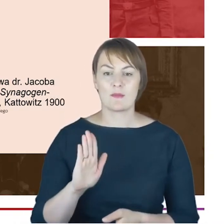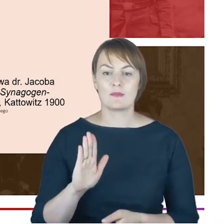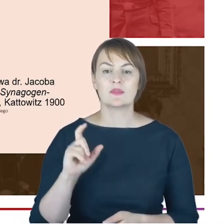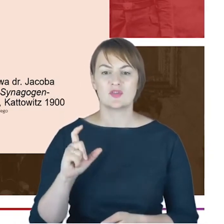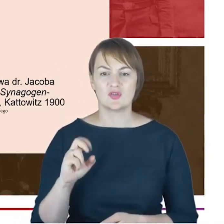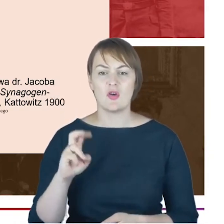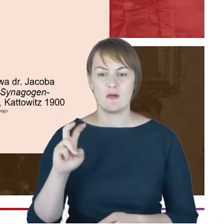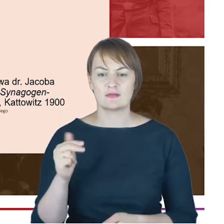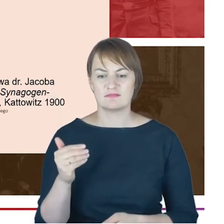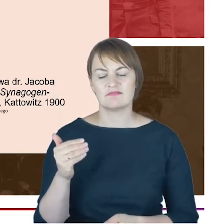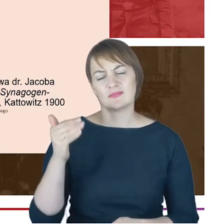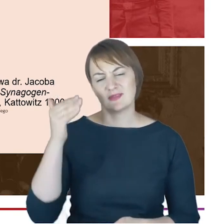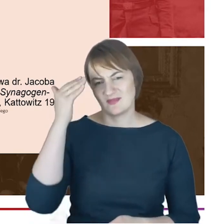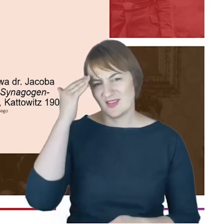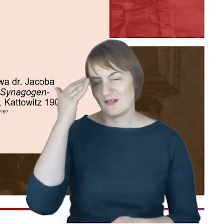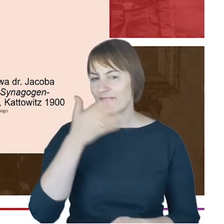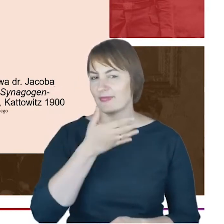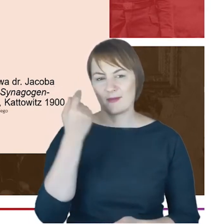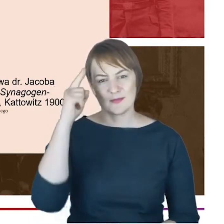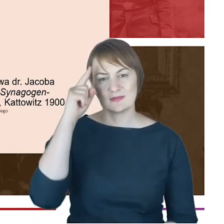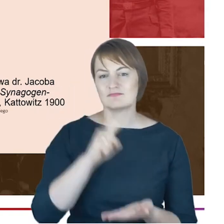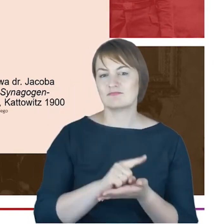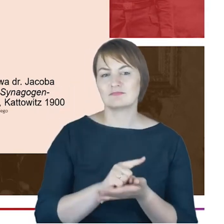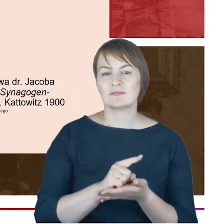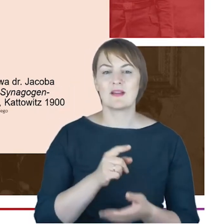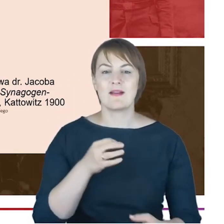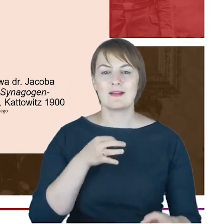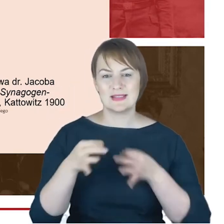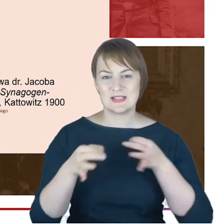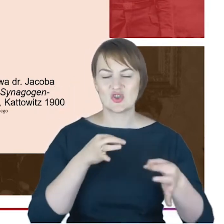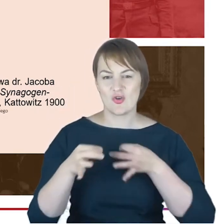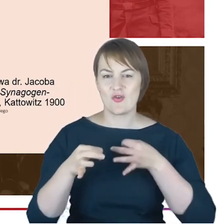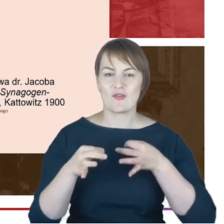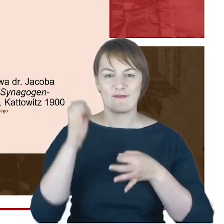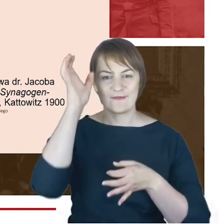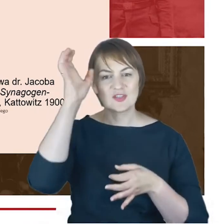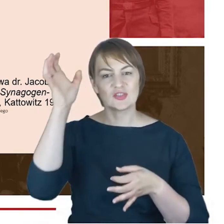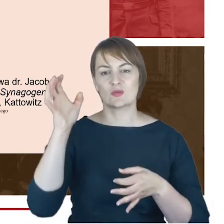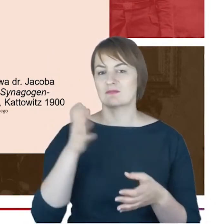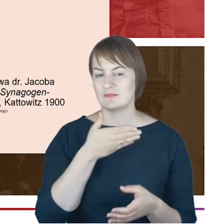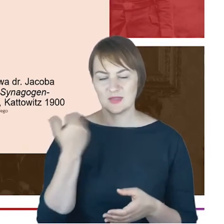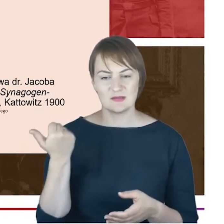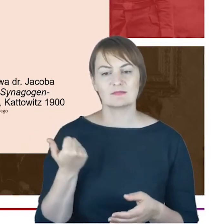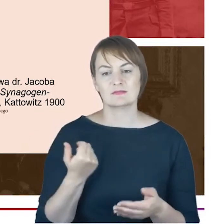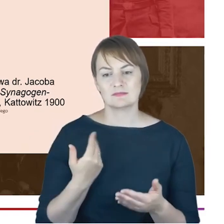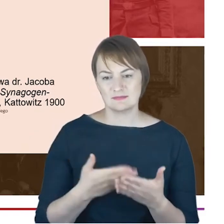że nie jest historykiem nie ma, warsztatu historycznego i nie należy traktować tej Geschichte jako historii, tak naprawdę,